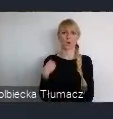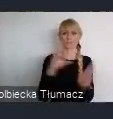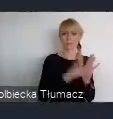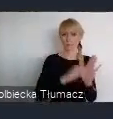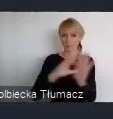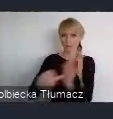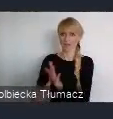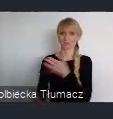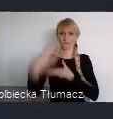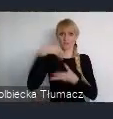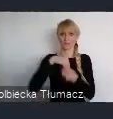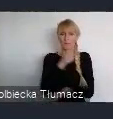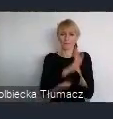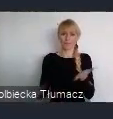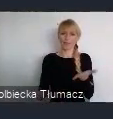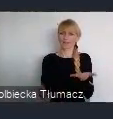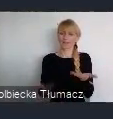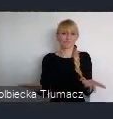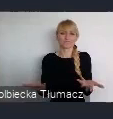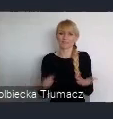Ponieważ Katowice, mogą być przykładem,